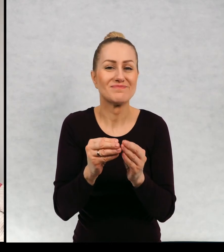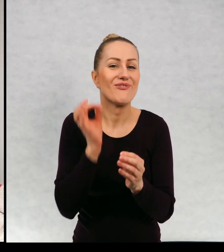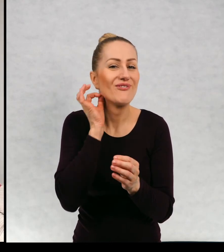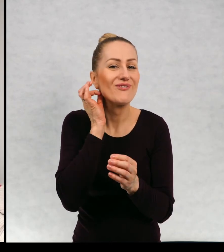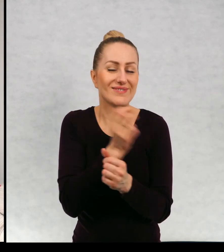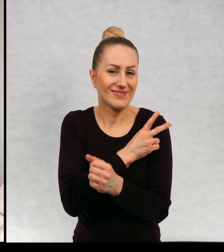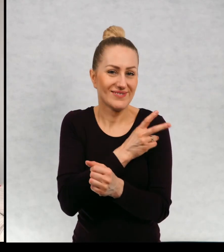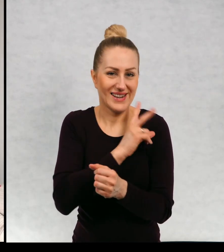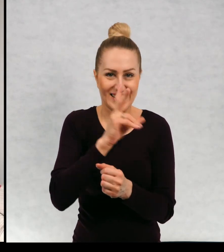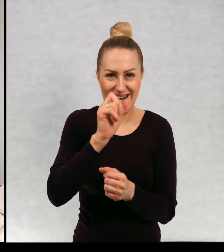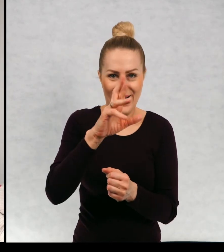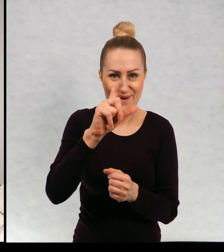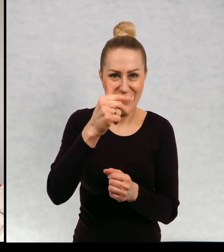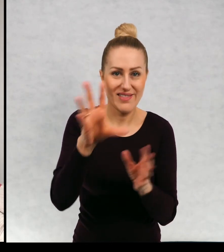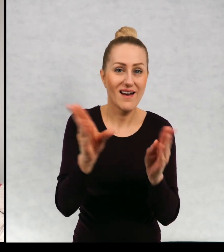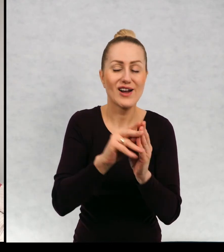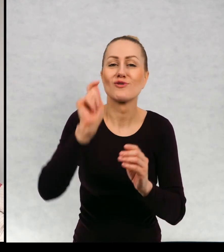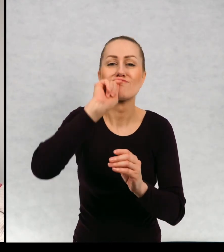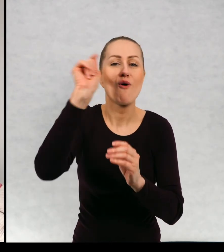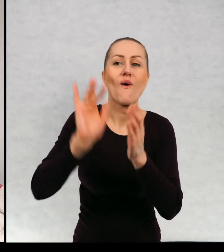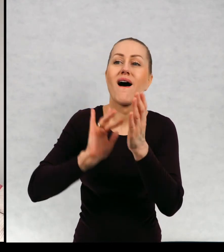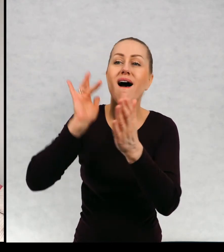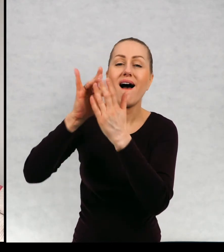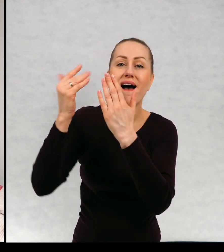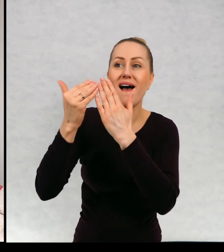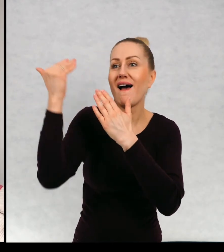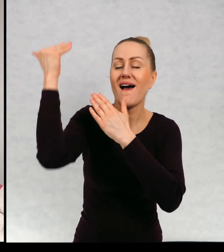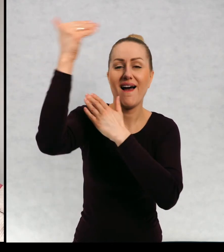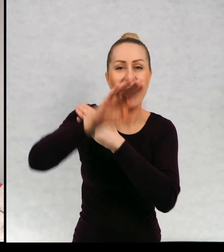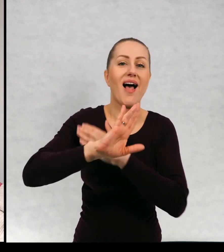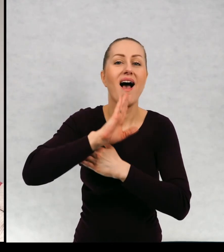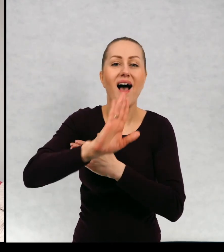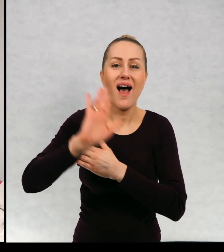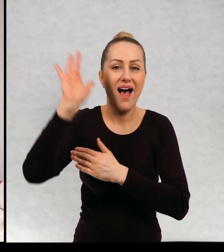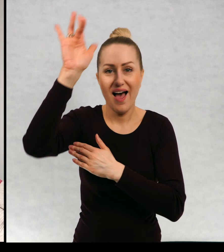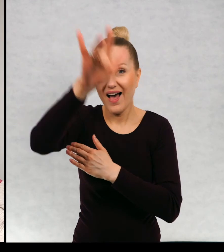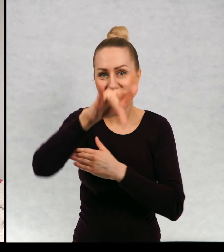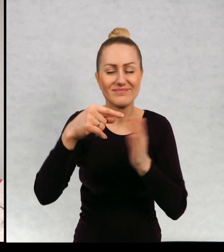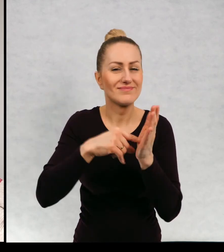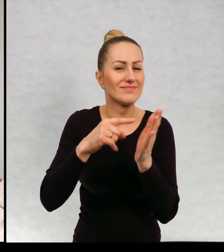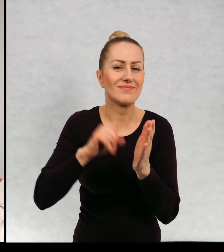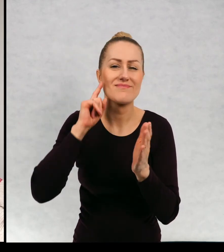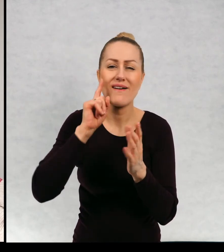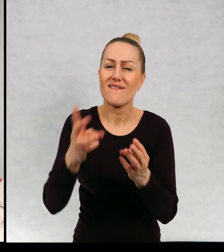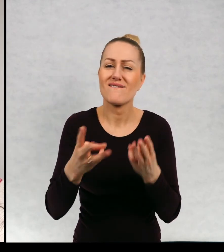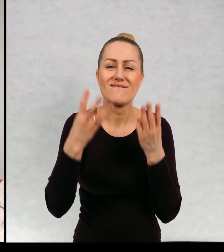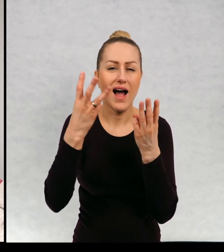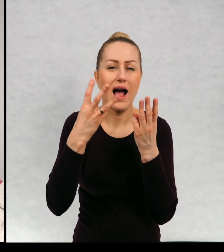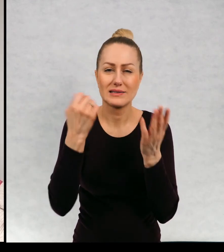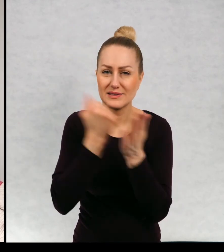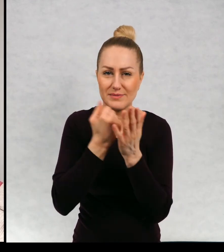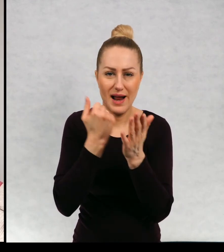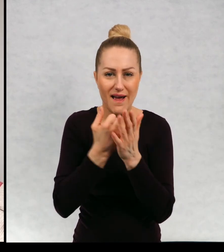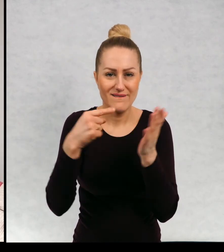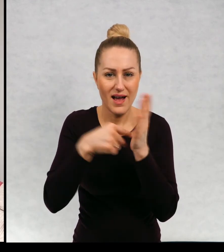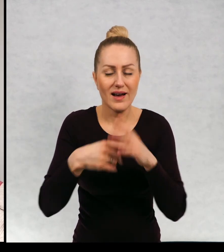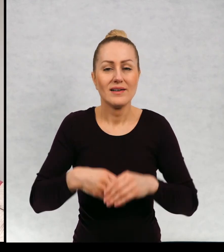podróżują aż za ocean. Lecą za ocean w pewnej niezwykle ważnej misji.